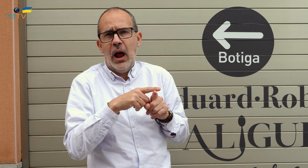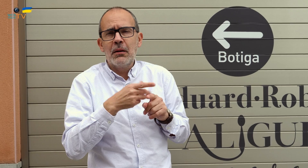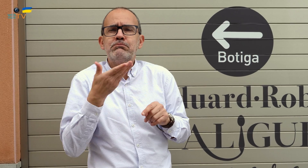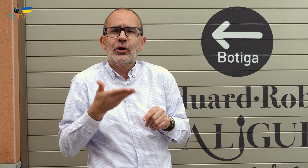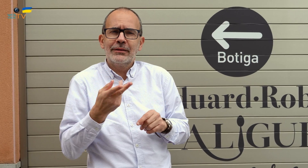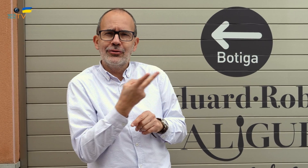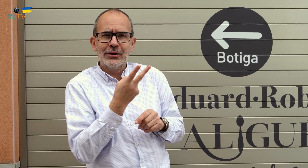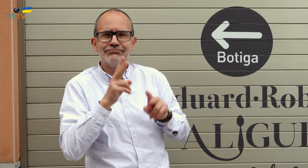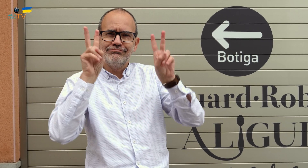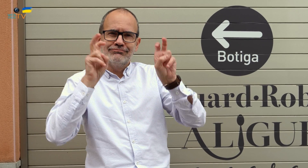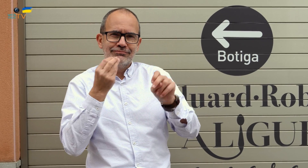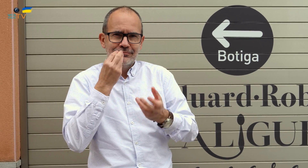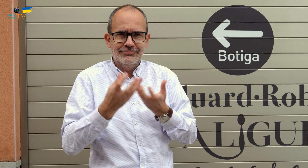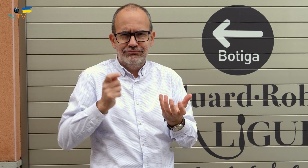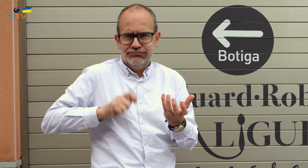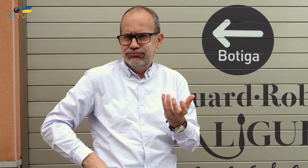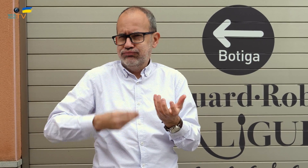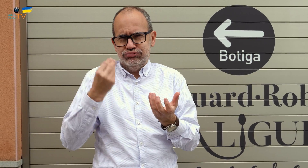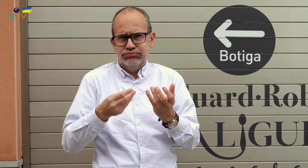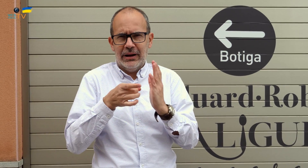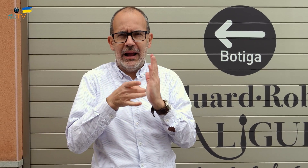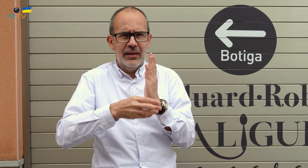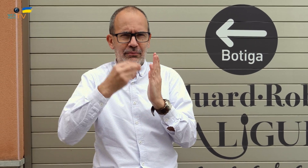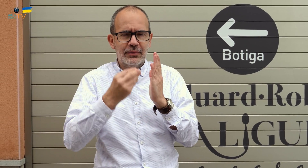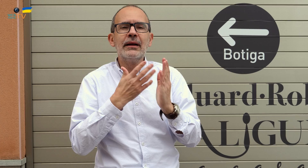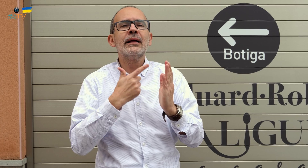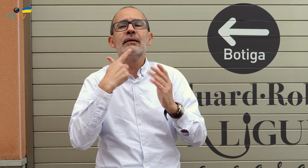como dos figuras importantes de la cocina profesional y de calidad.